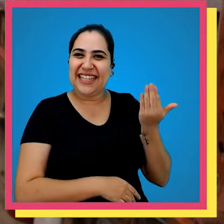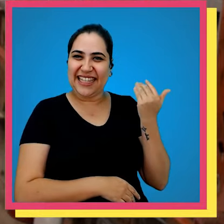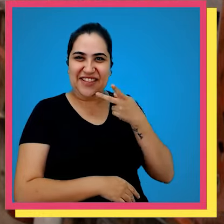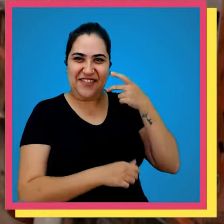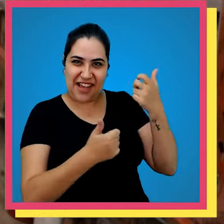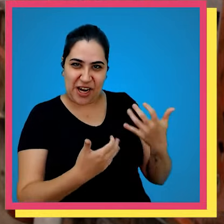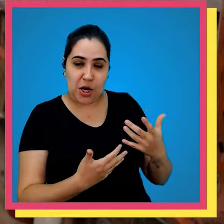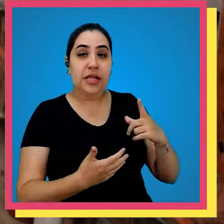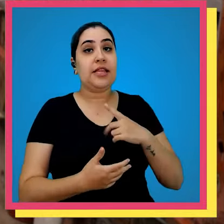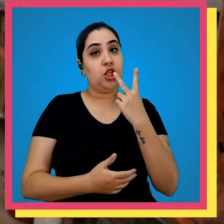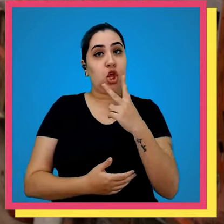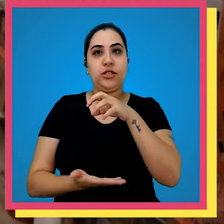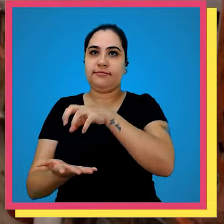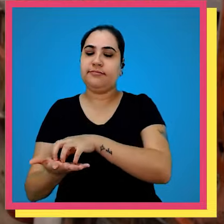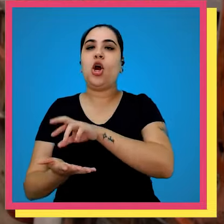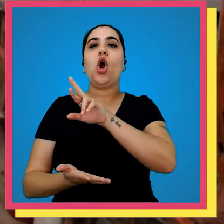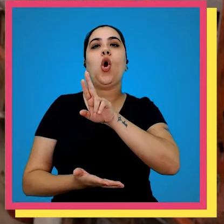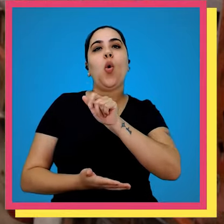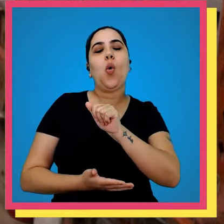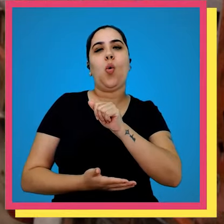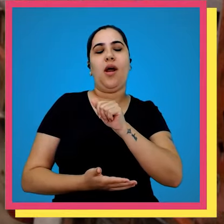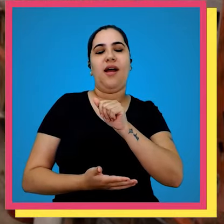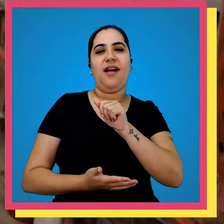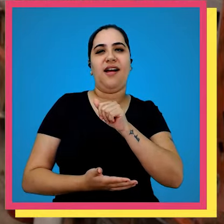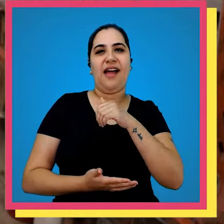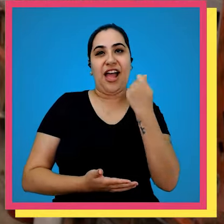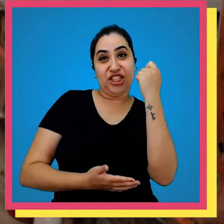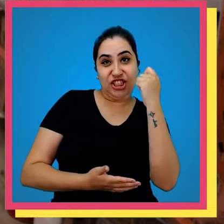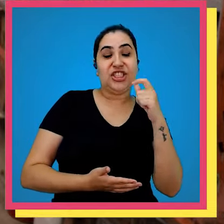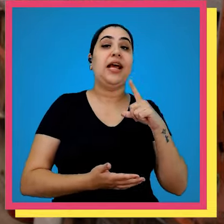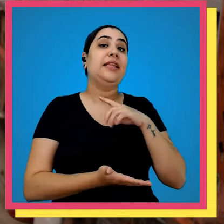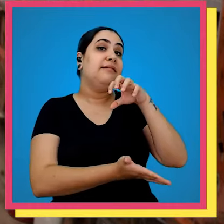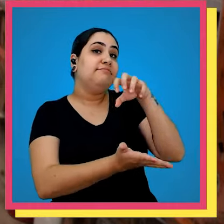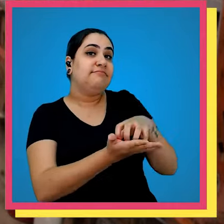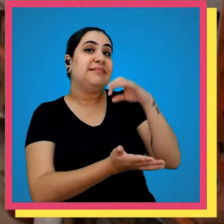tem dois estoques aqui na Rua Argentina e outro lá na Santa Edwiges vamos para lá